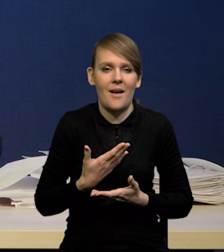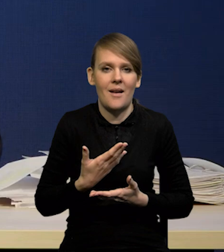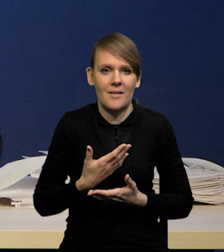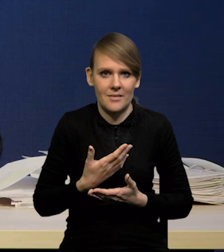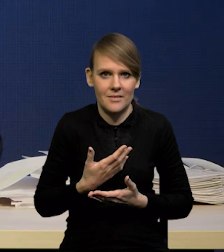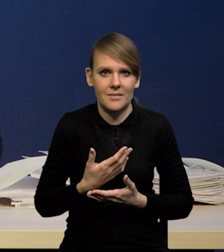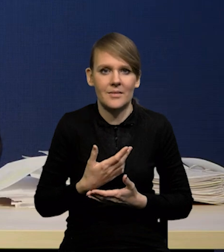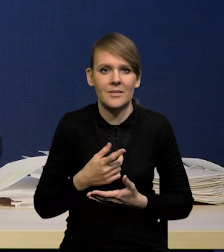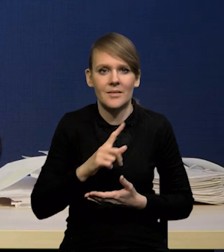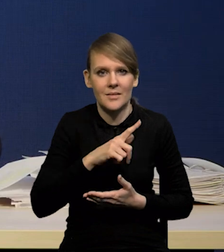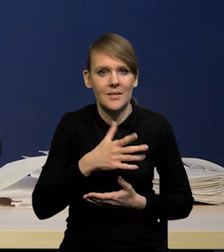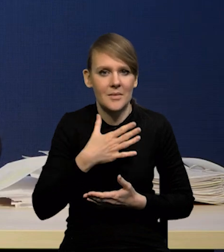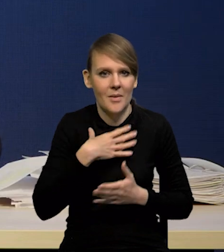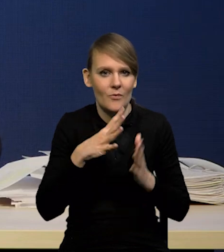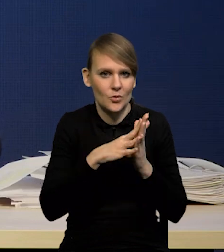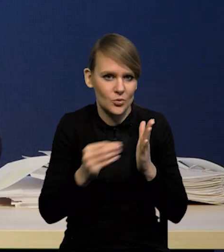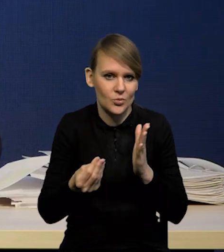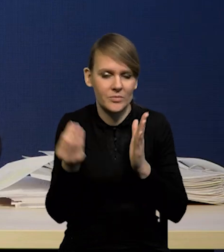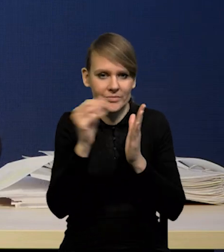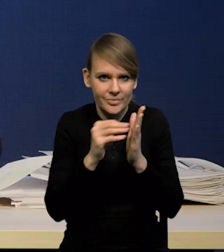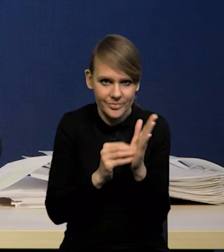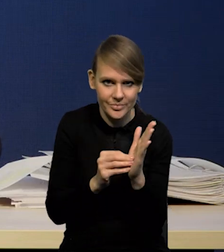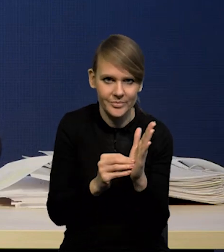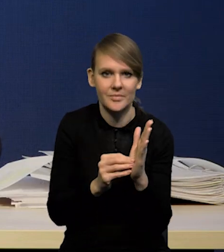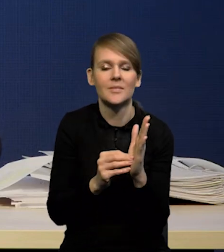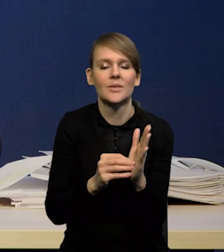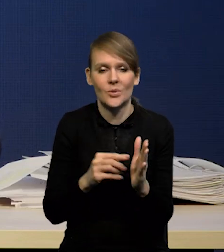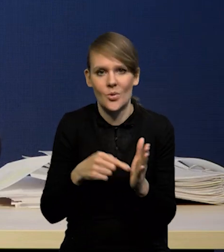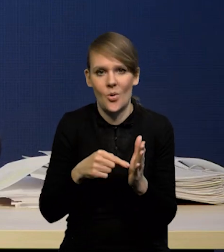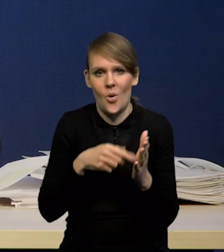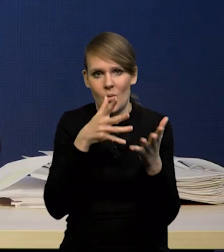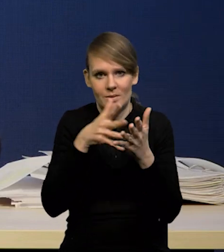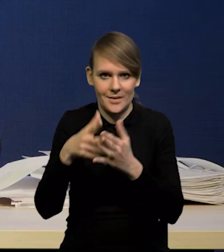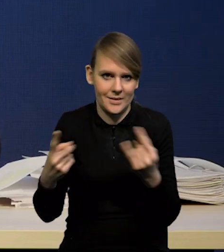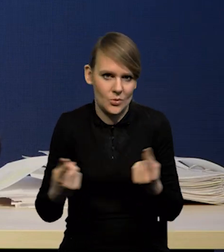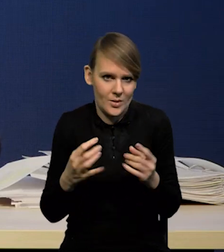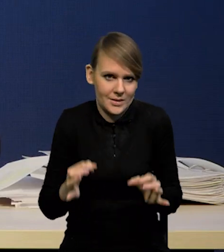do naszego modelu i naszej oceny sytuacji na dziś.